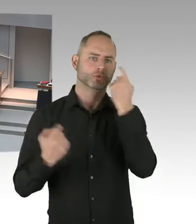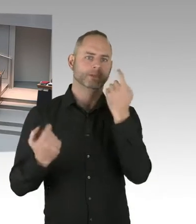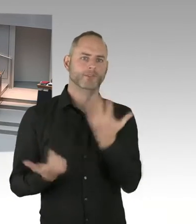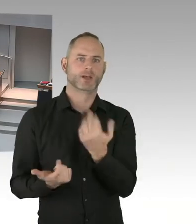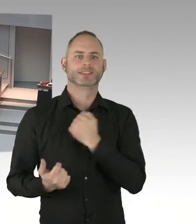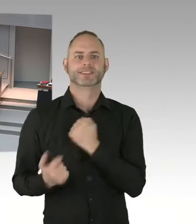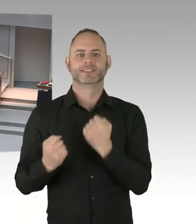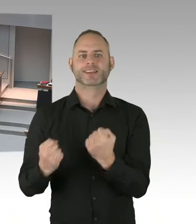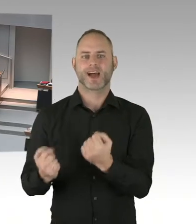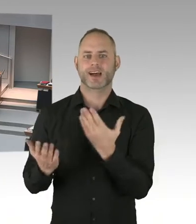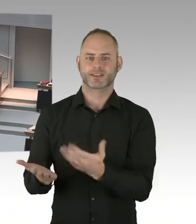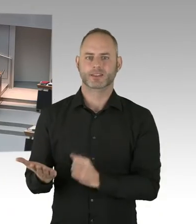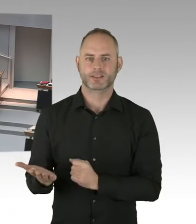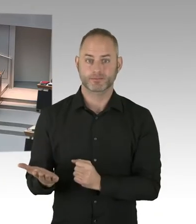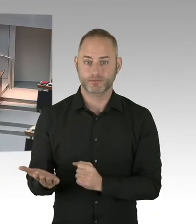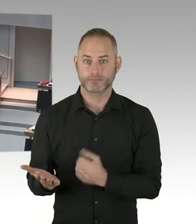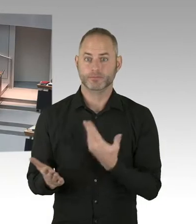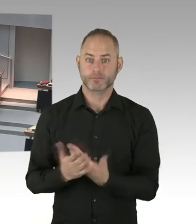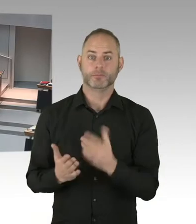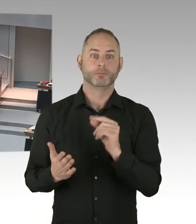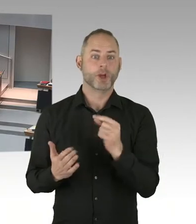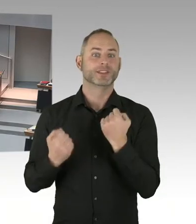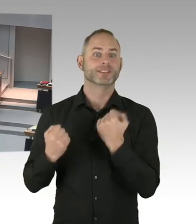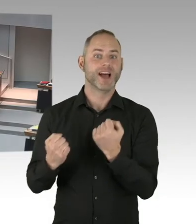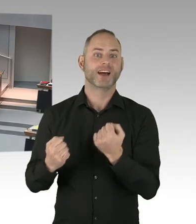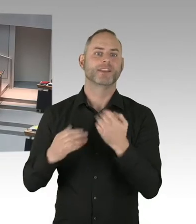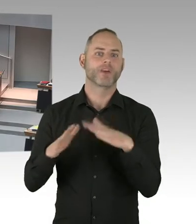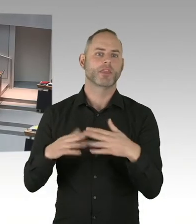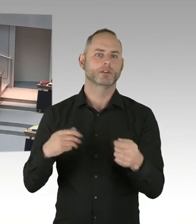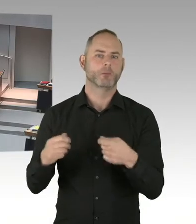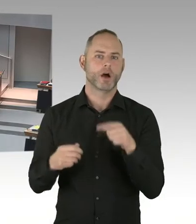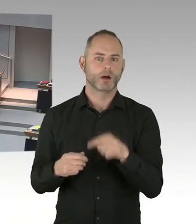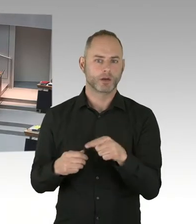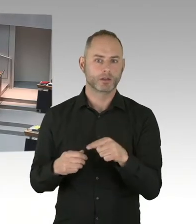Und dass der Senat deshalb eine besondere Verpflichtung zum Schutz dieses Ortes empfindet.